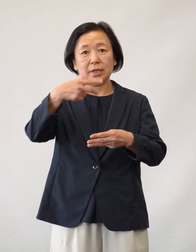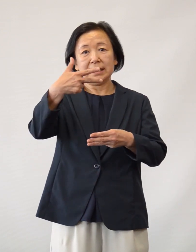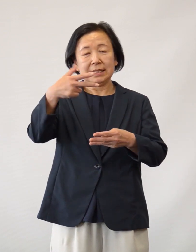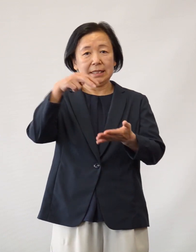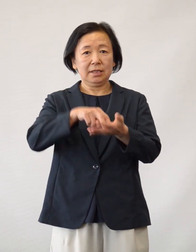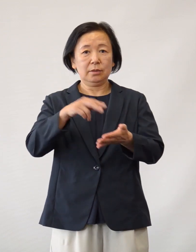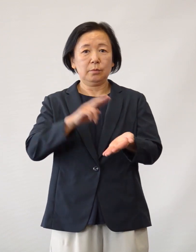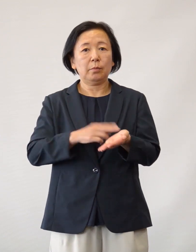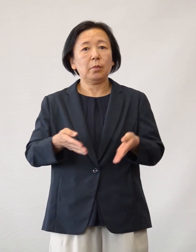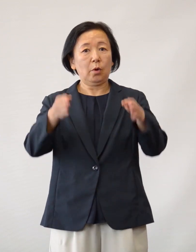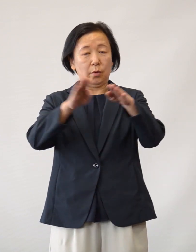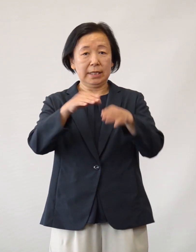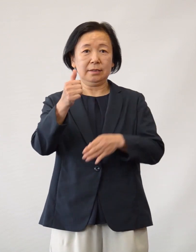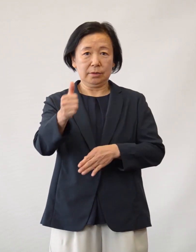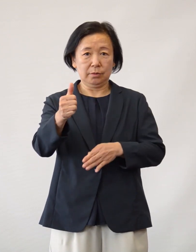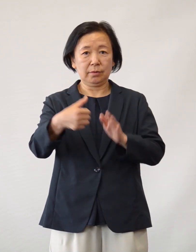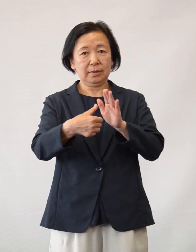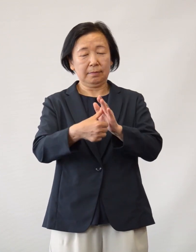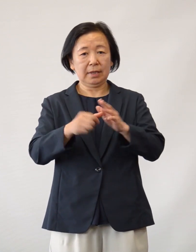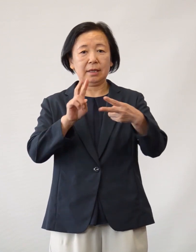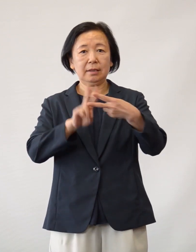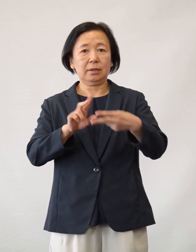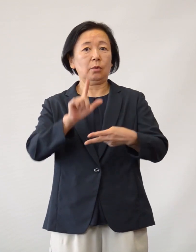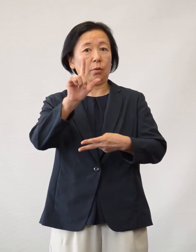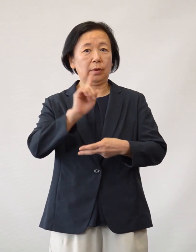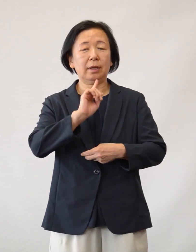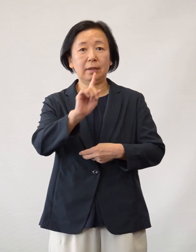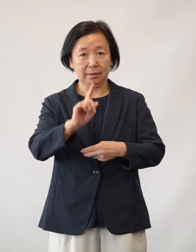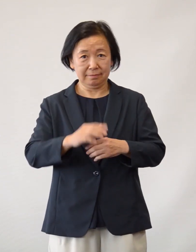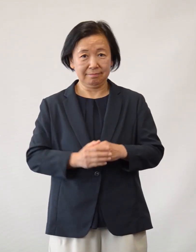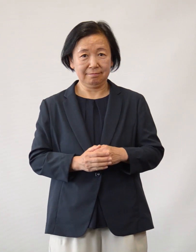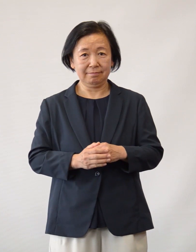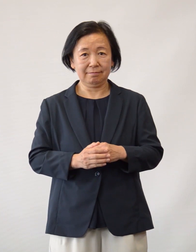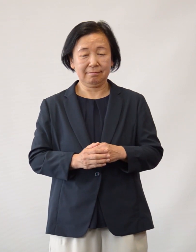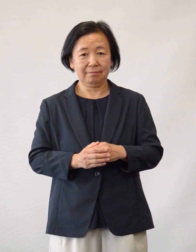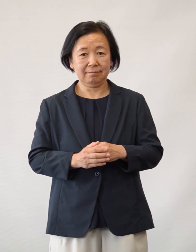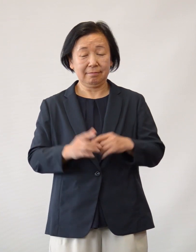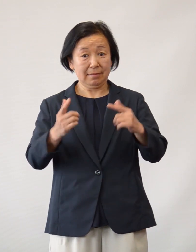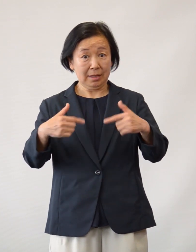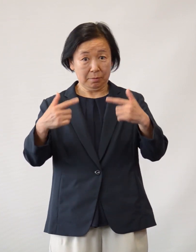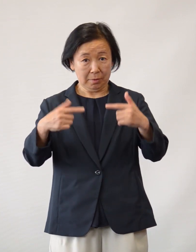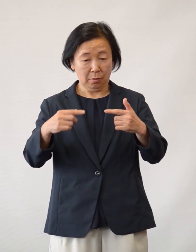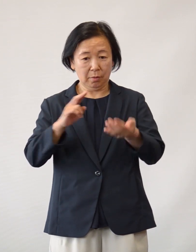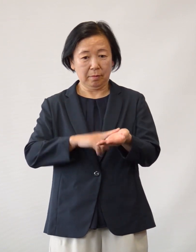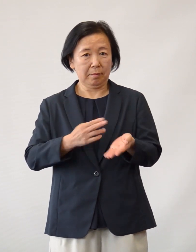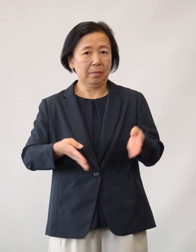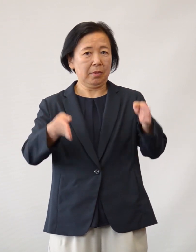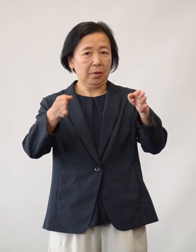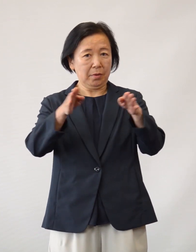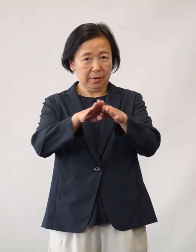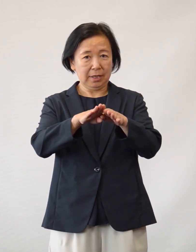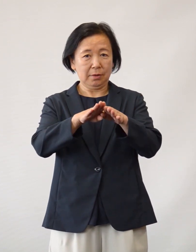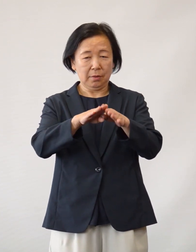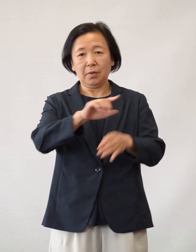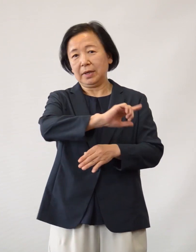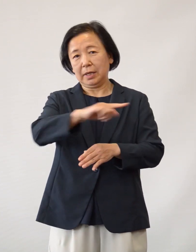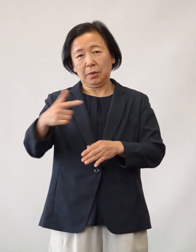日野市立病院 院長の井上宗信と申します 日頃より日野市立病院を